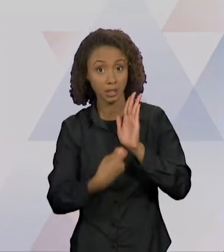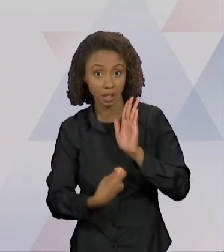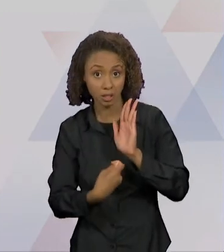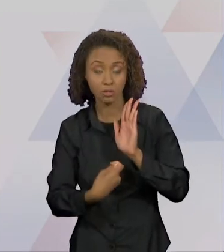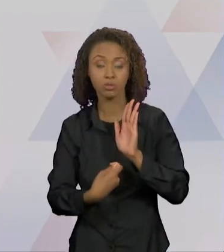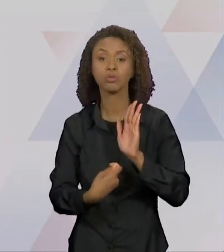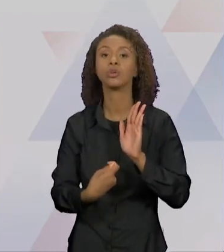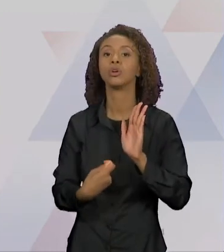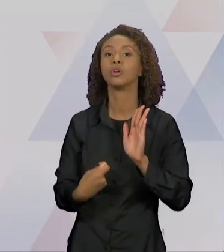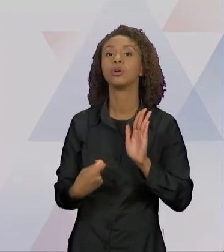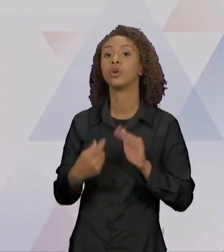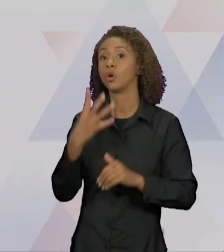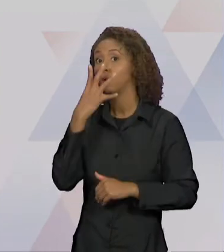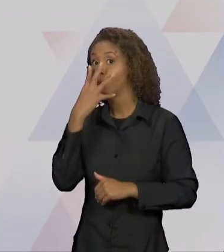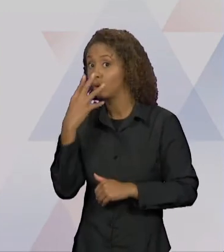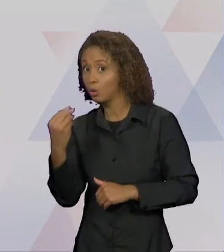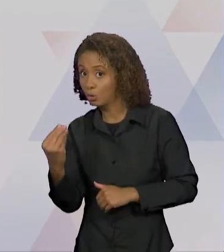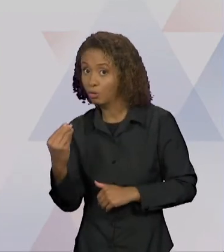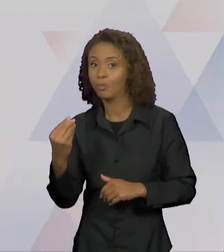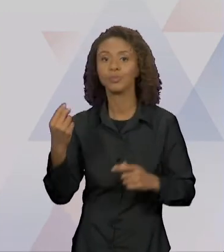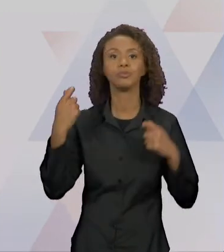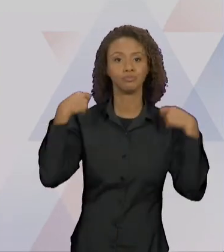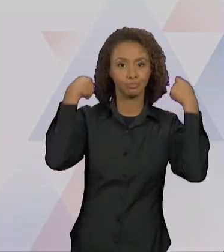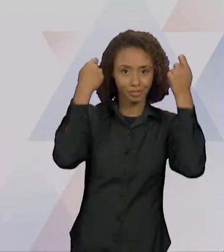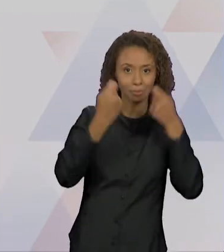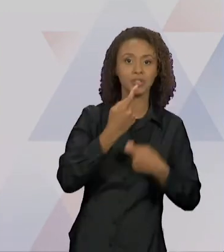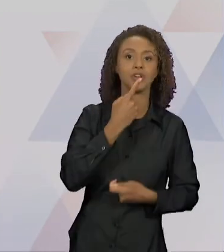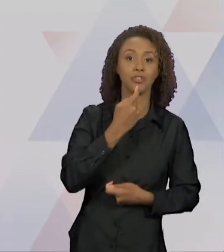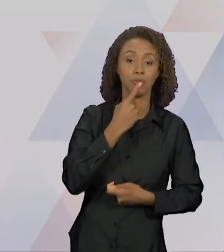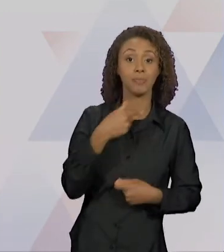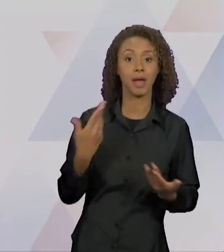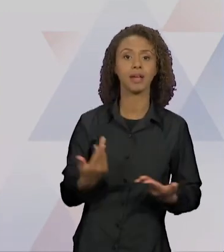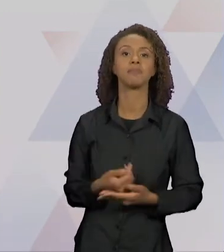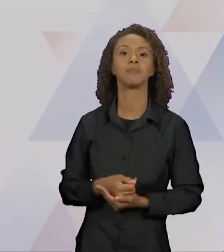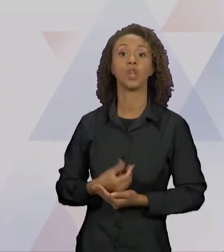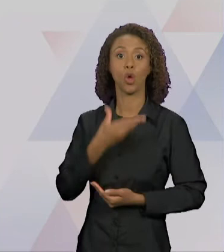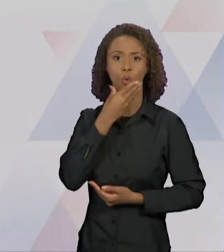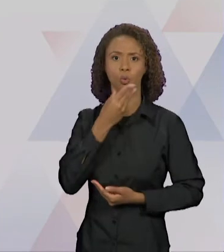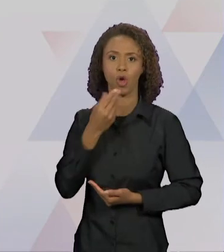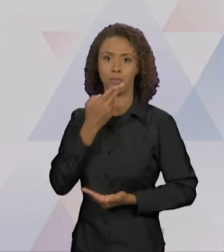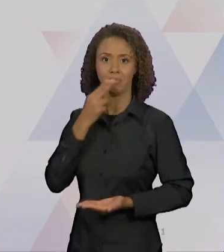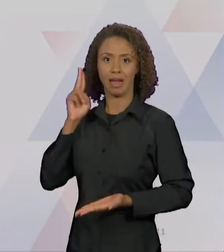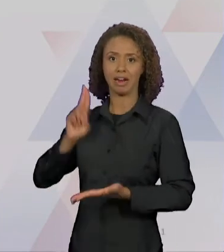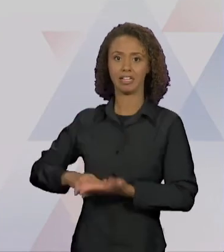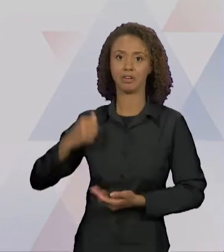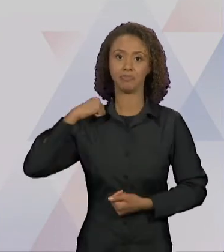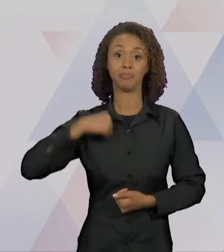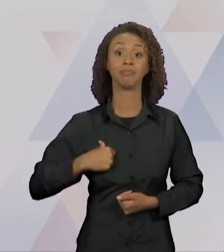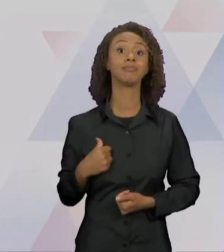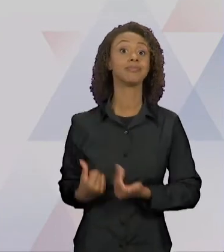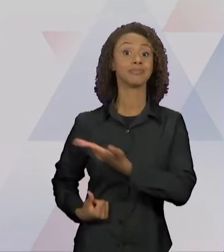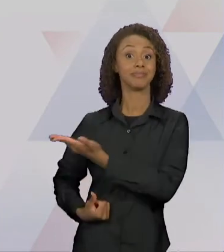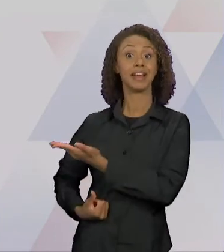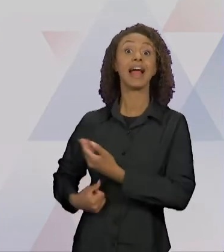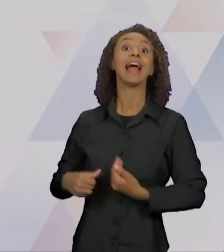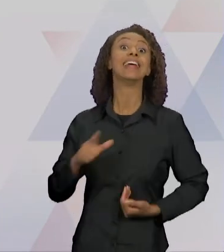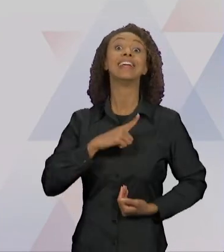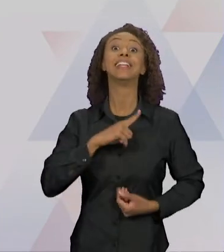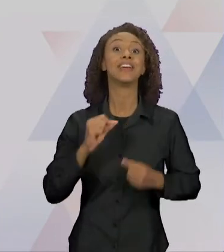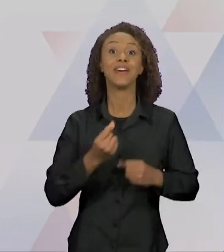VERMELHO ORIGINAL. O CARTEIRO CHEGA, ENTÃO, TEM AQUI O LOBO VESTIDO DE VOVOZINHA, "A FALSA VOVÓ